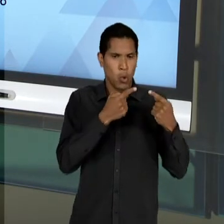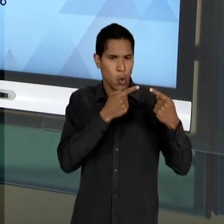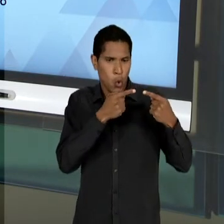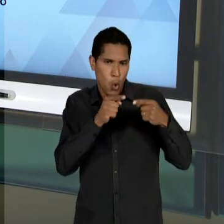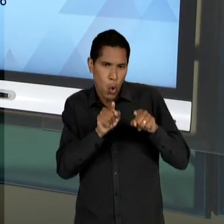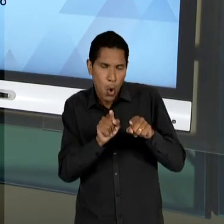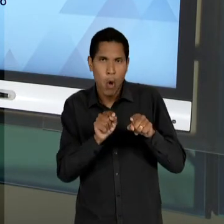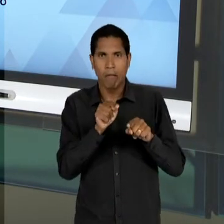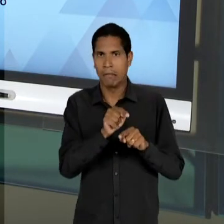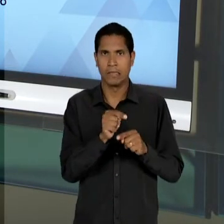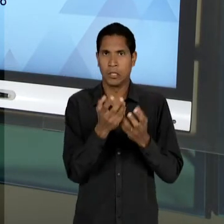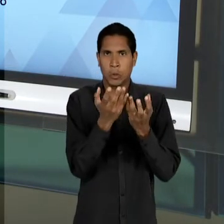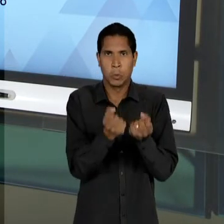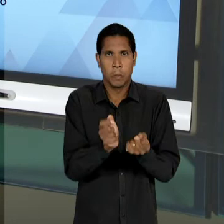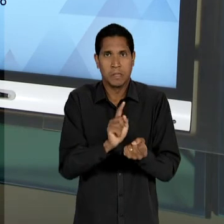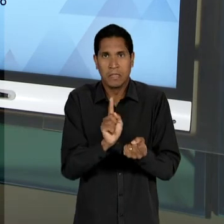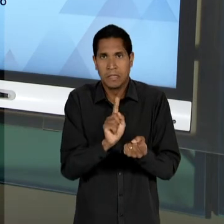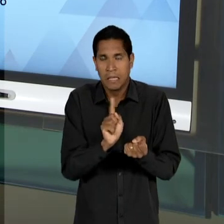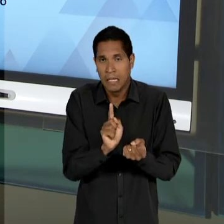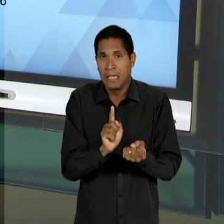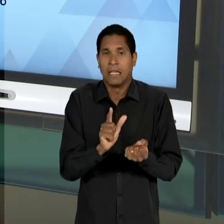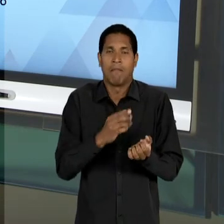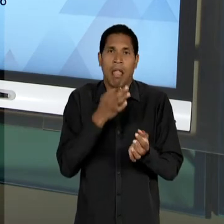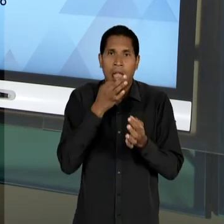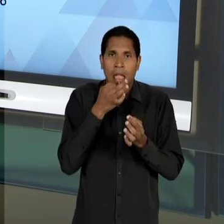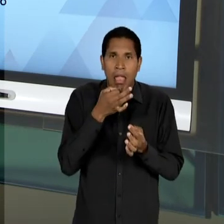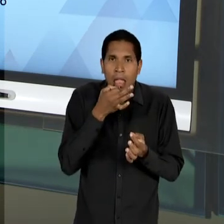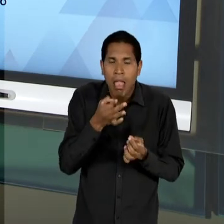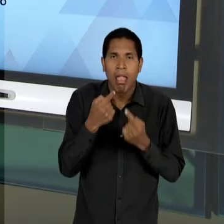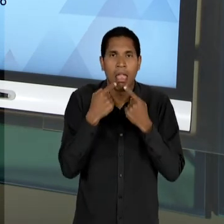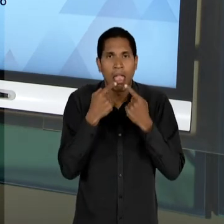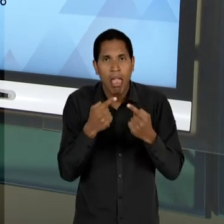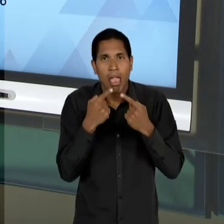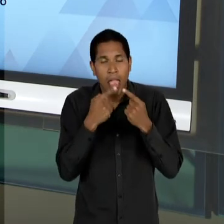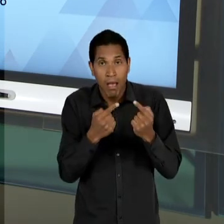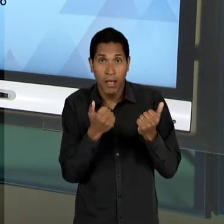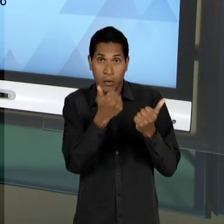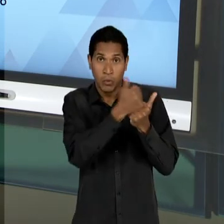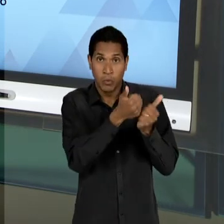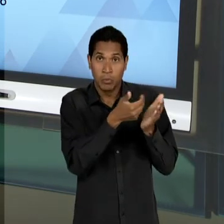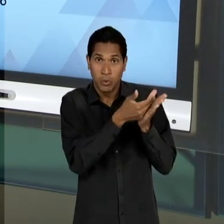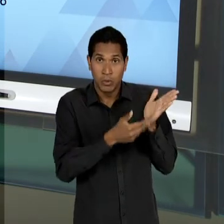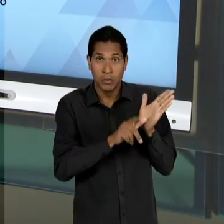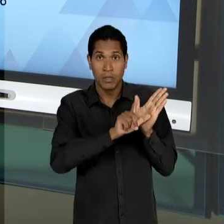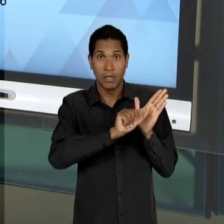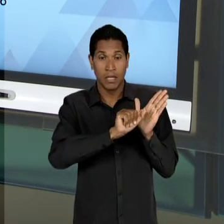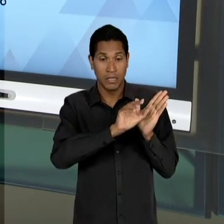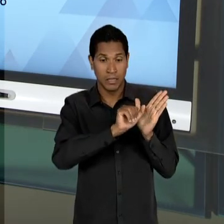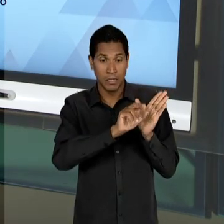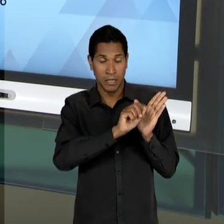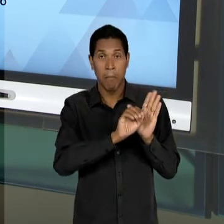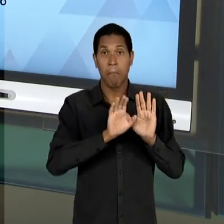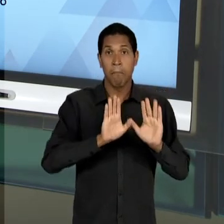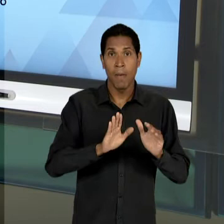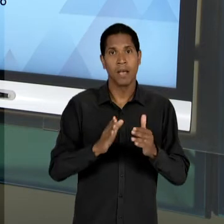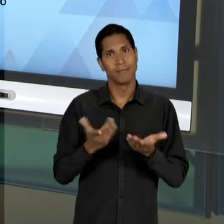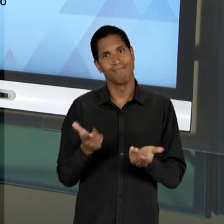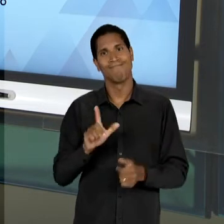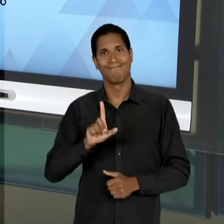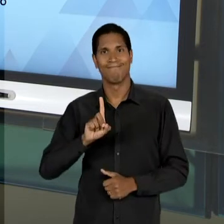CONTRÁRIOS À 'LDB', AO SUBSTITUTIVO DO LACERDA, A 'LDB' ACABA SENDO APROVADA NOS MOLDES PREVISTOS